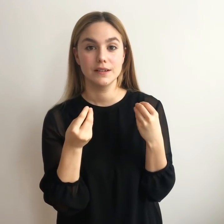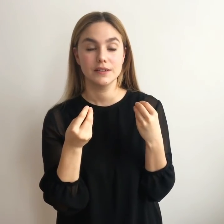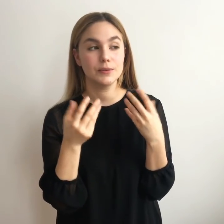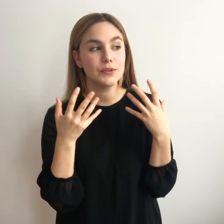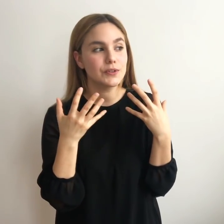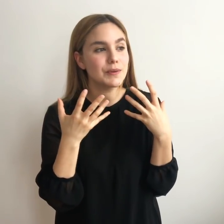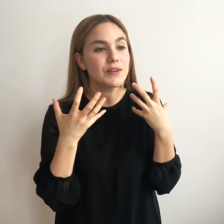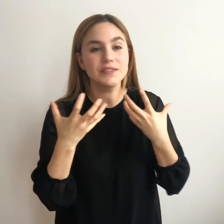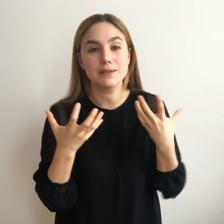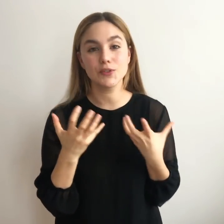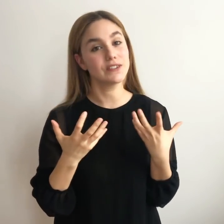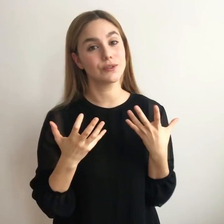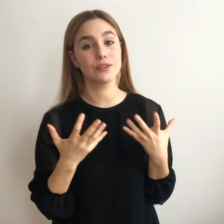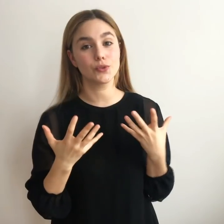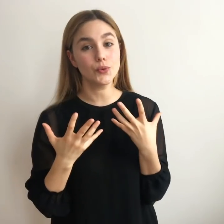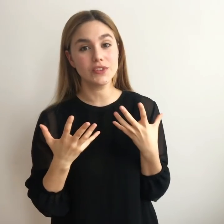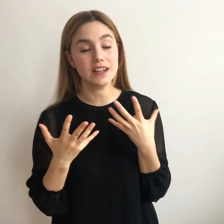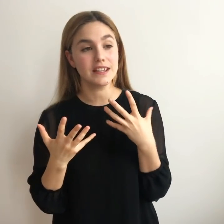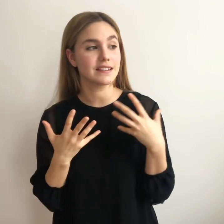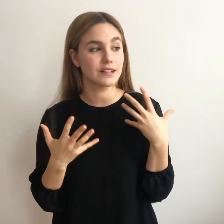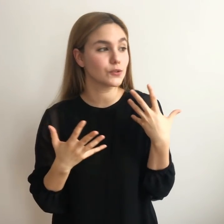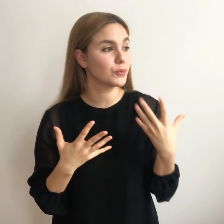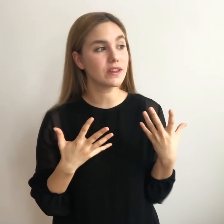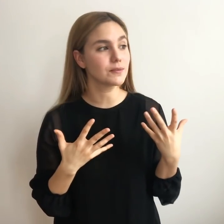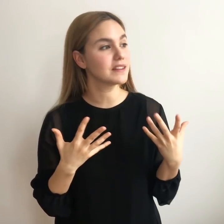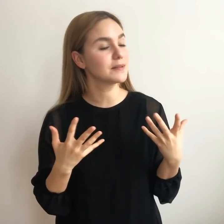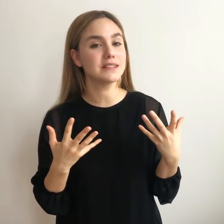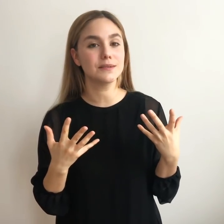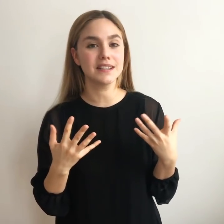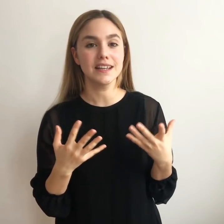Cómo encontramos eso que nos gusta y que se nos puede dar medianamente bien.